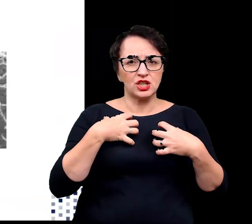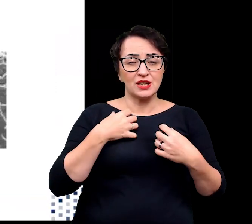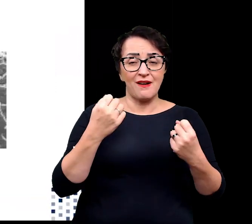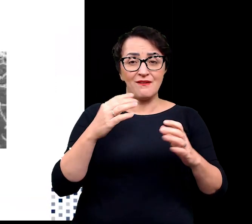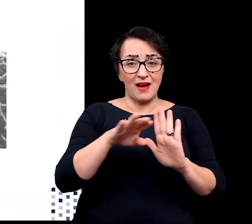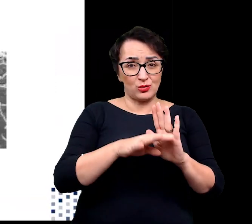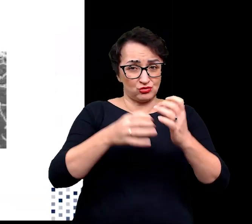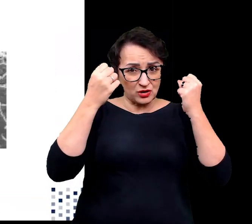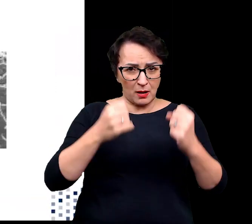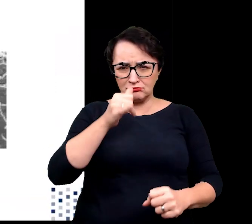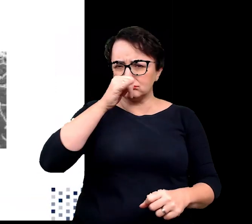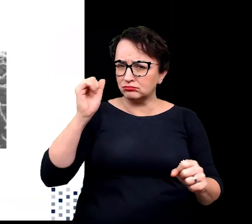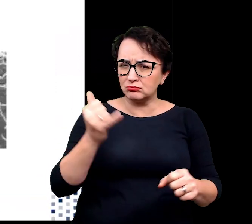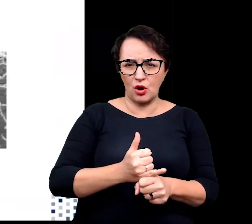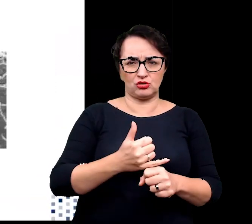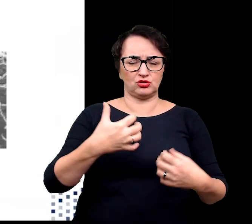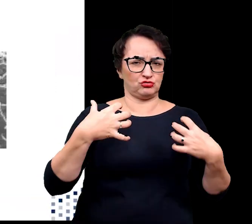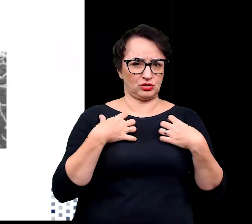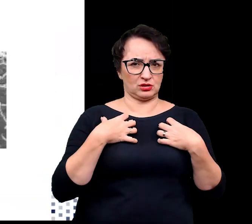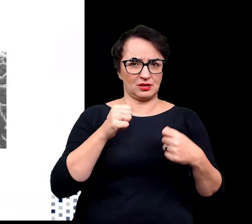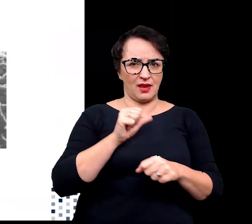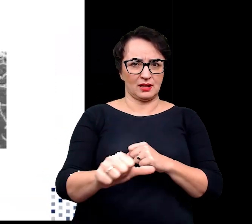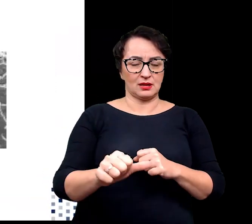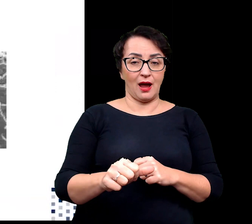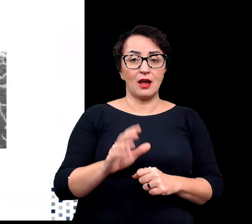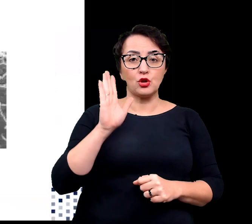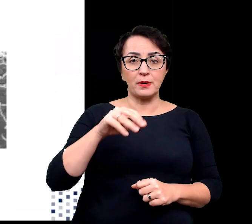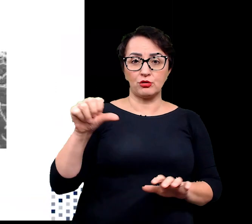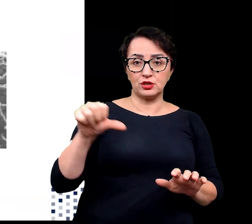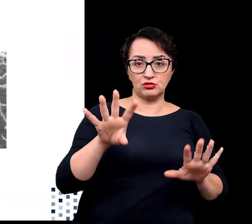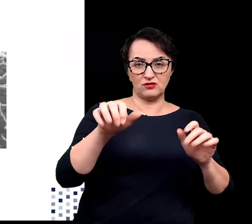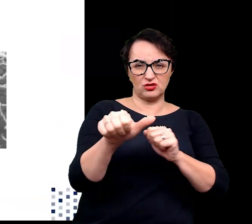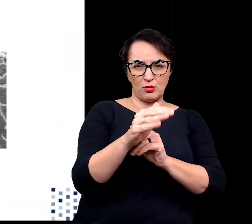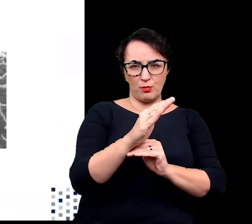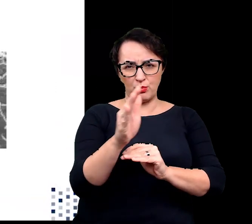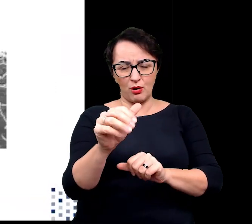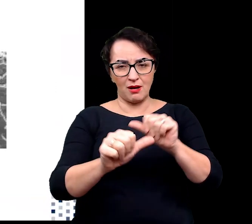Dopiero w latach 60. XX wieku wyizolowano pierwszy organizm zdolny